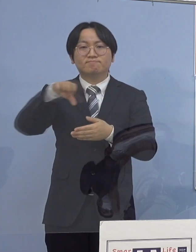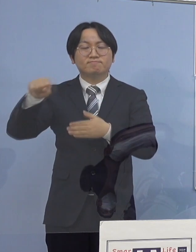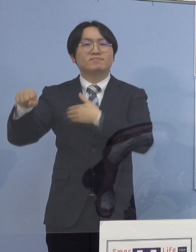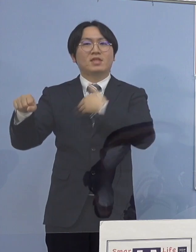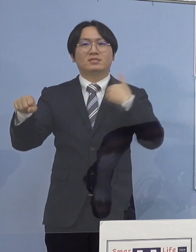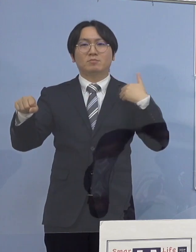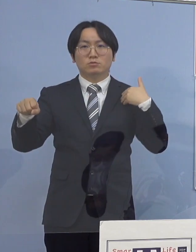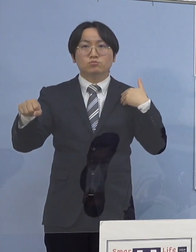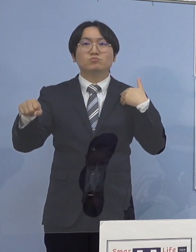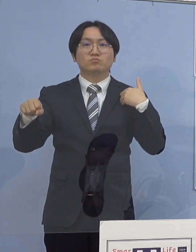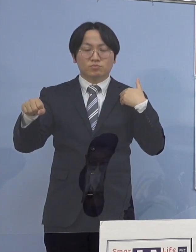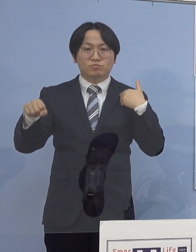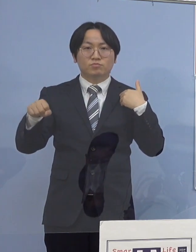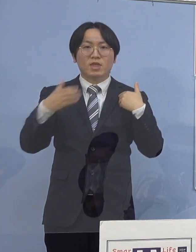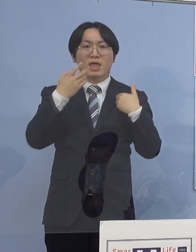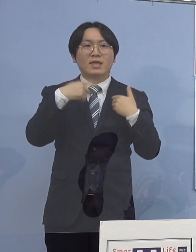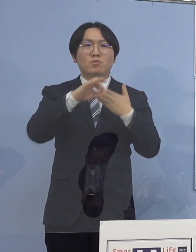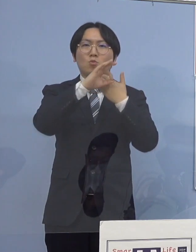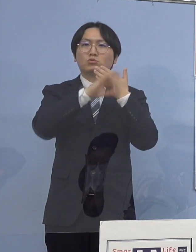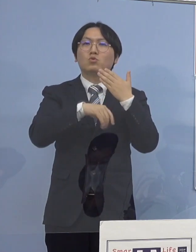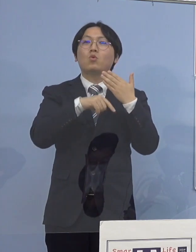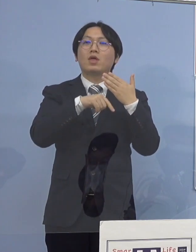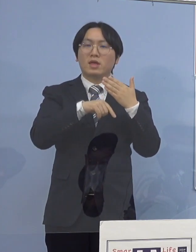県の条例に基づきまして現時点では